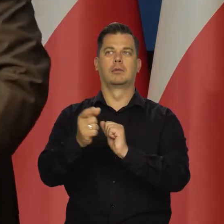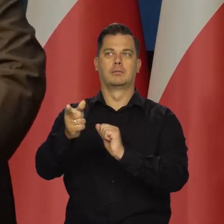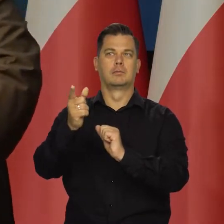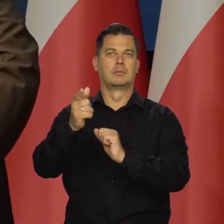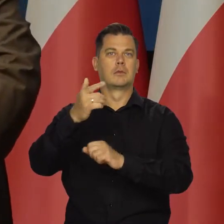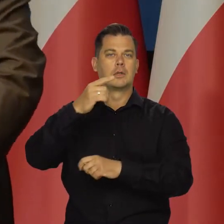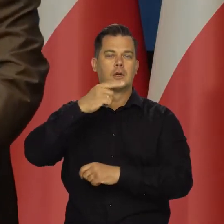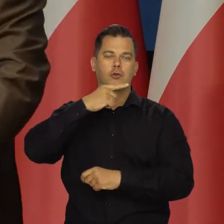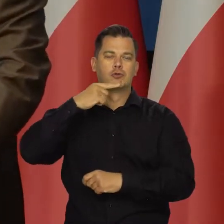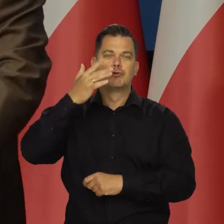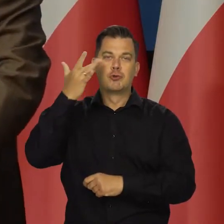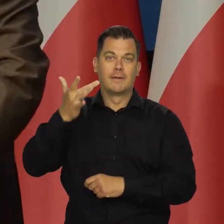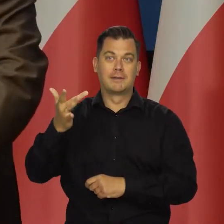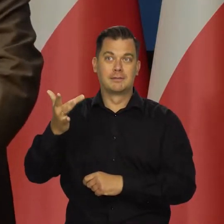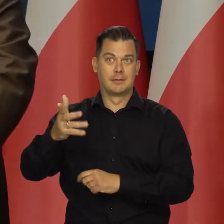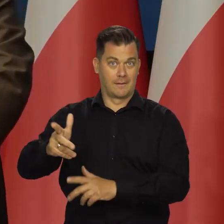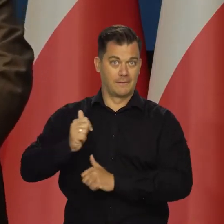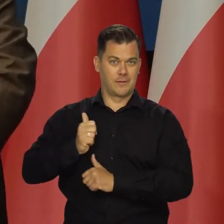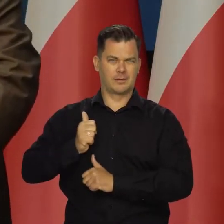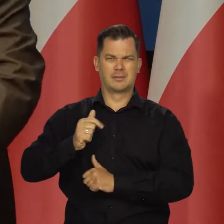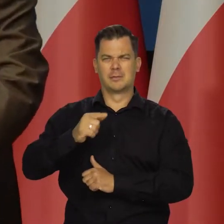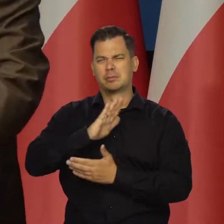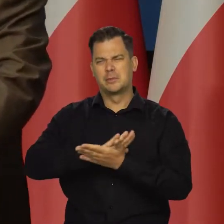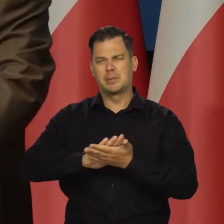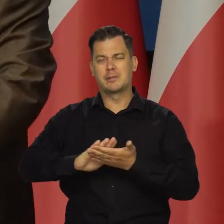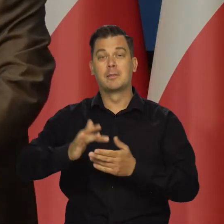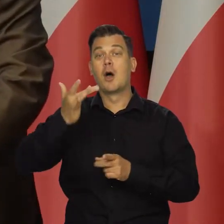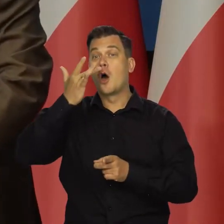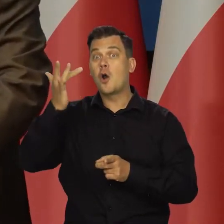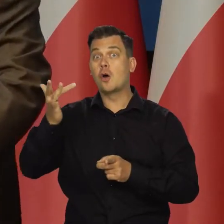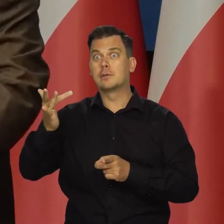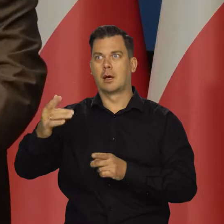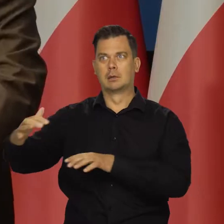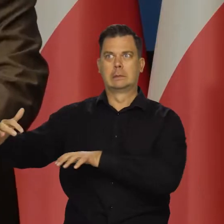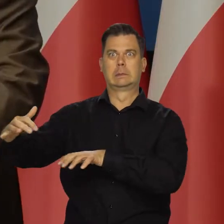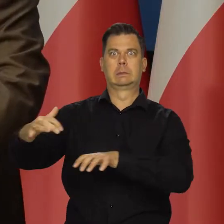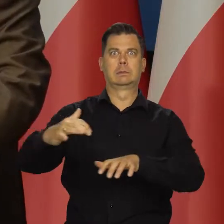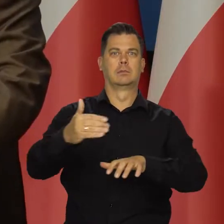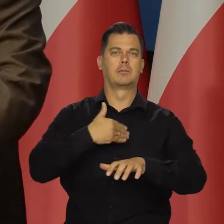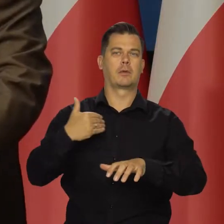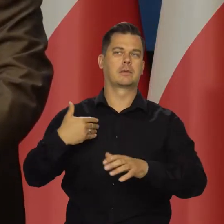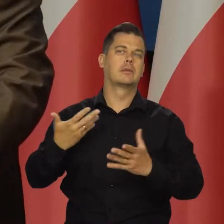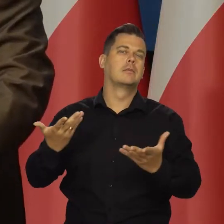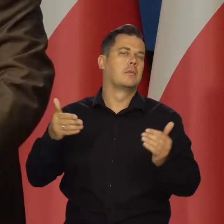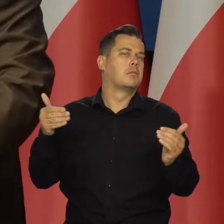zbliżanie się wojsk radzieckich. przepraszam jeszcze raz, rosyjskich rosyjskich do polskich granic,